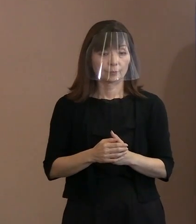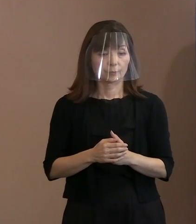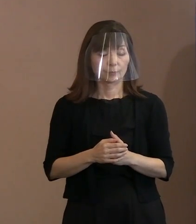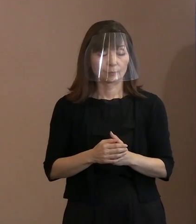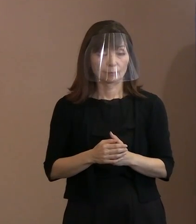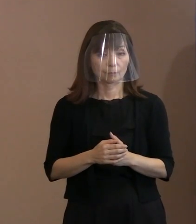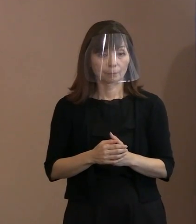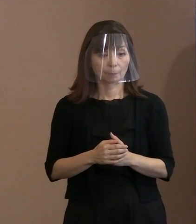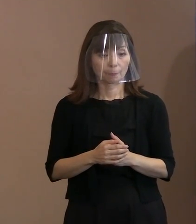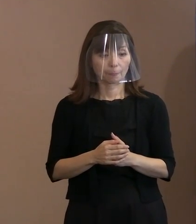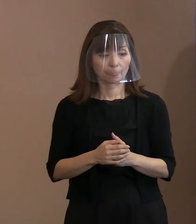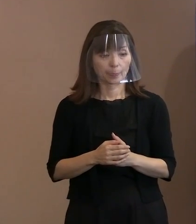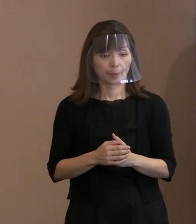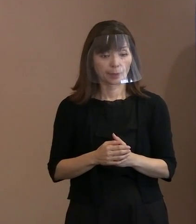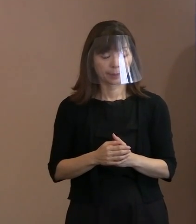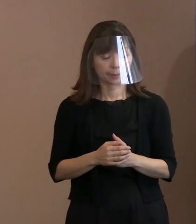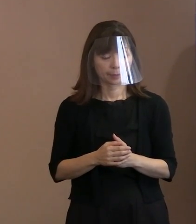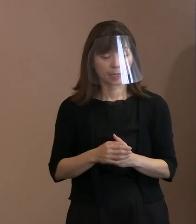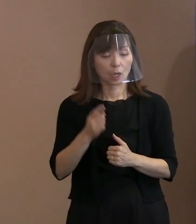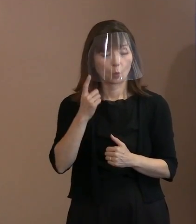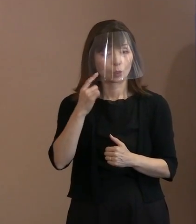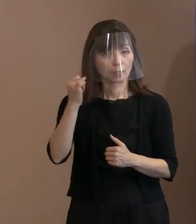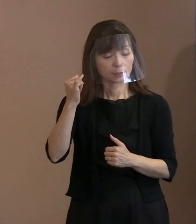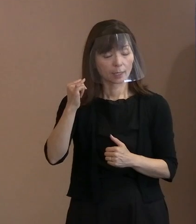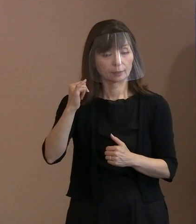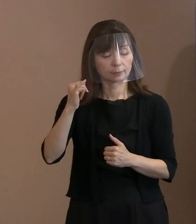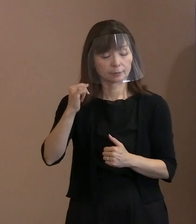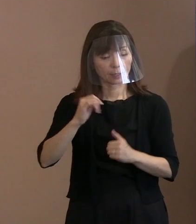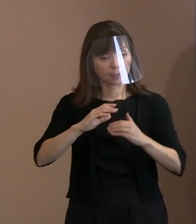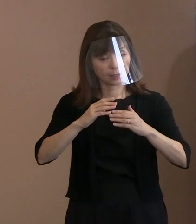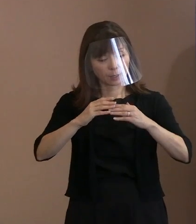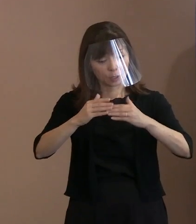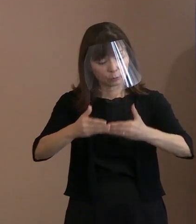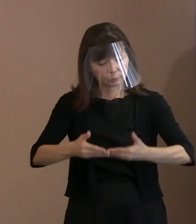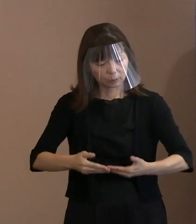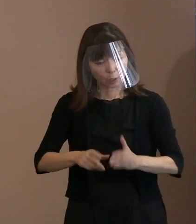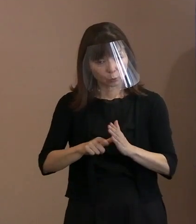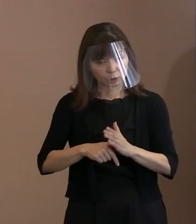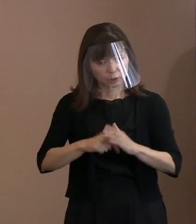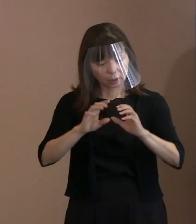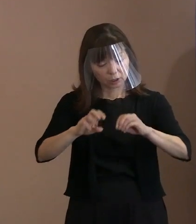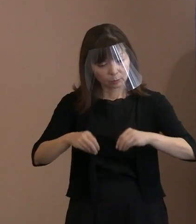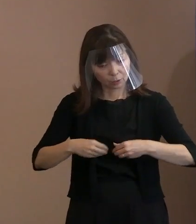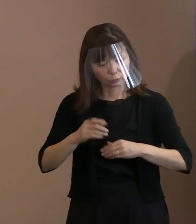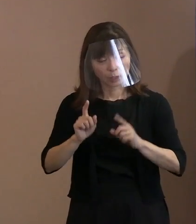お母さんが被爆したかどうか 分からないけれども 胎内被爆者を救えというような判決は 出ておりませんし､